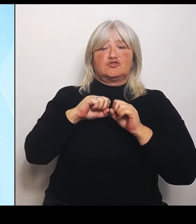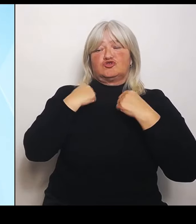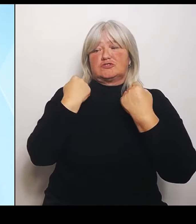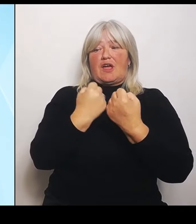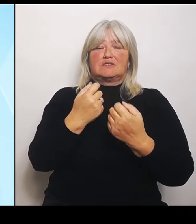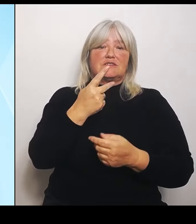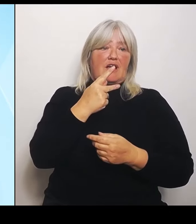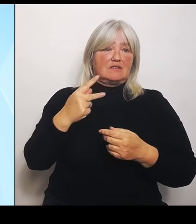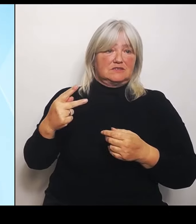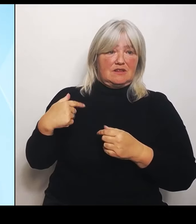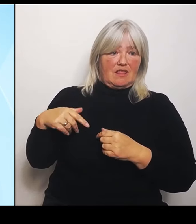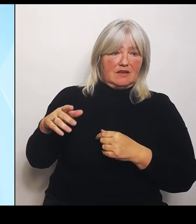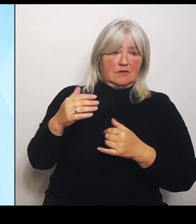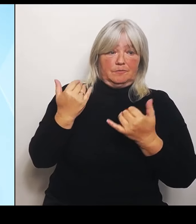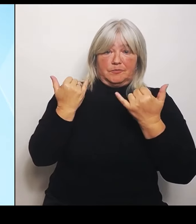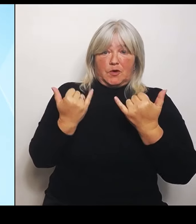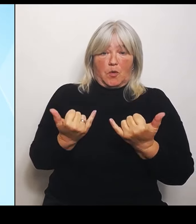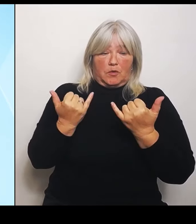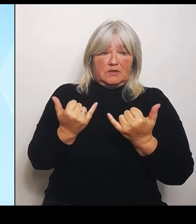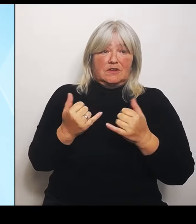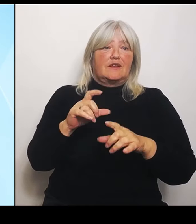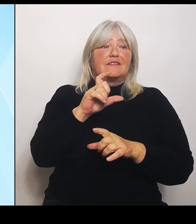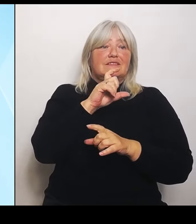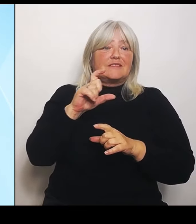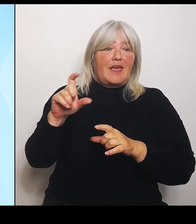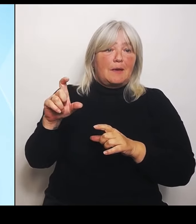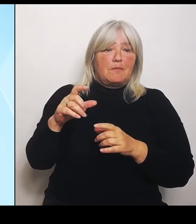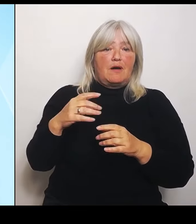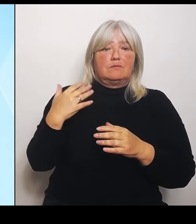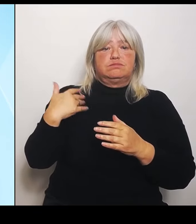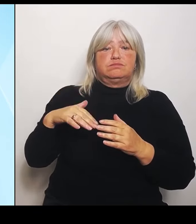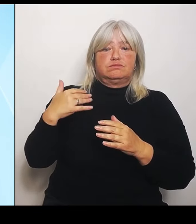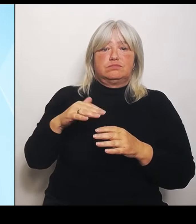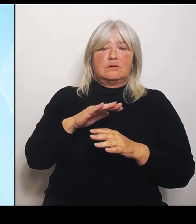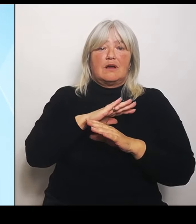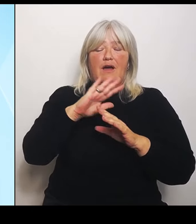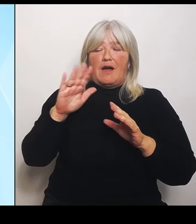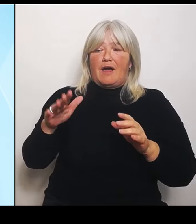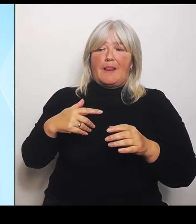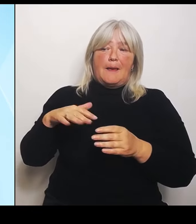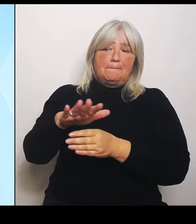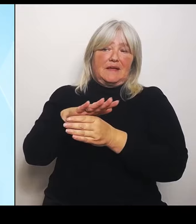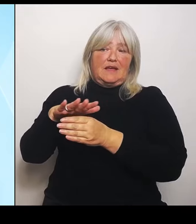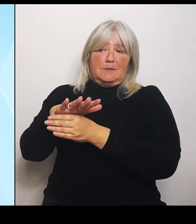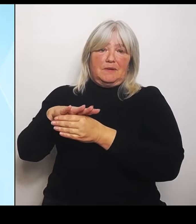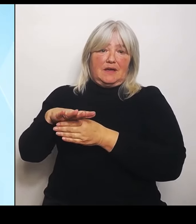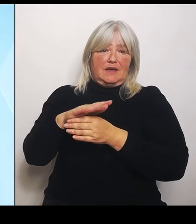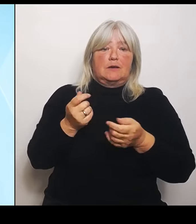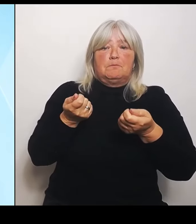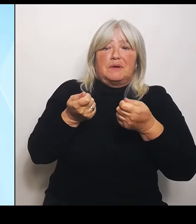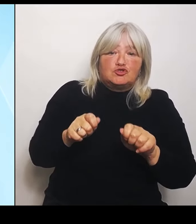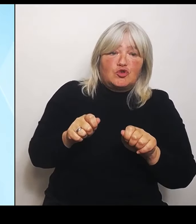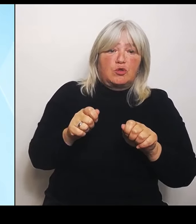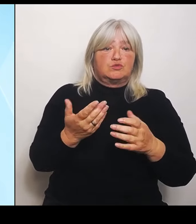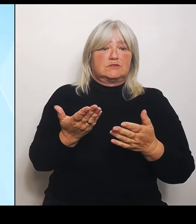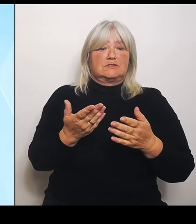Ressorts, teilweise Beschlüsse, teilweise Berichte, aber jedenfalls insgesamt eine große Bandbreite von Gesundheit-